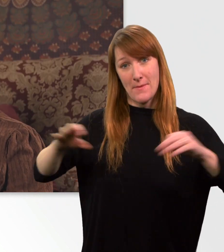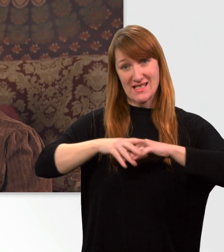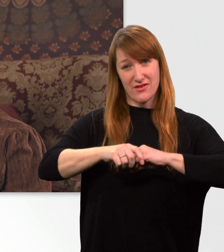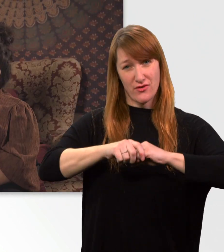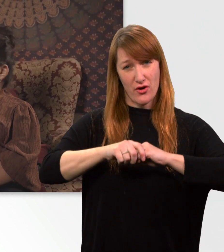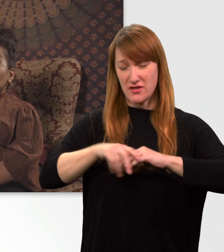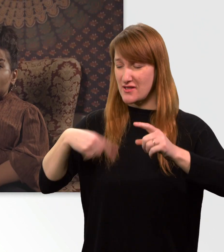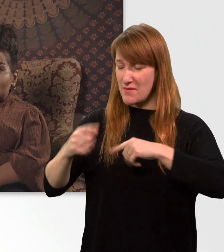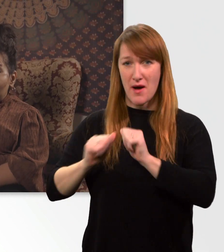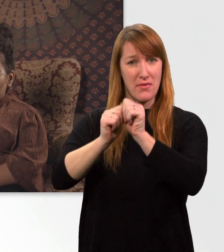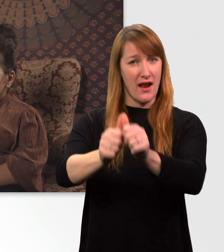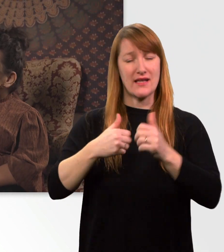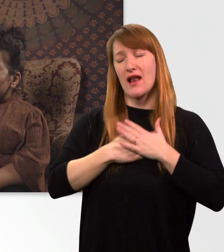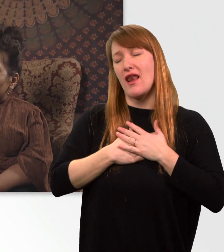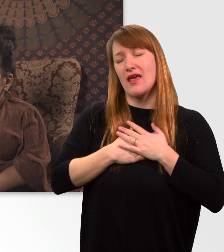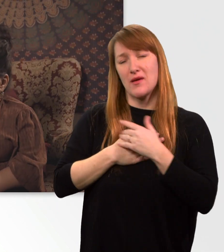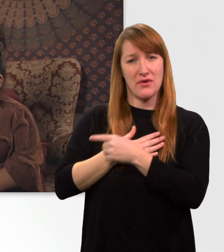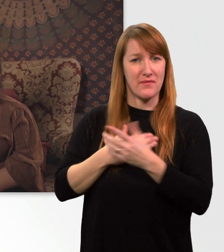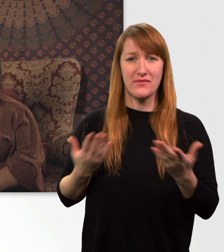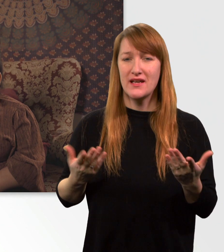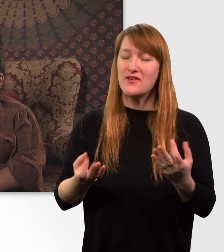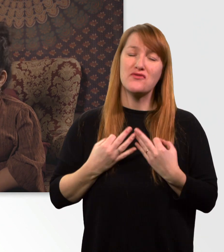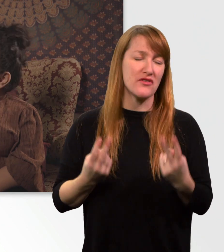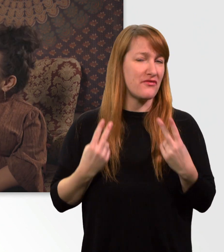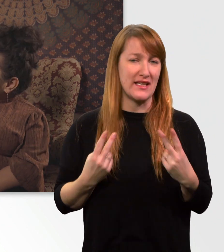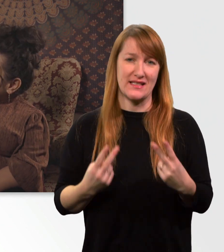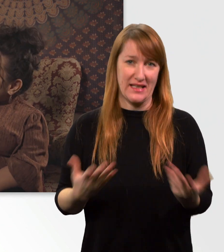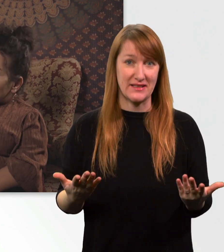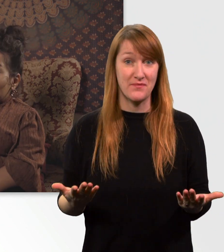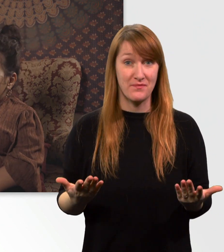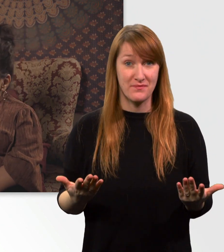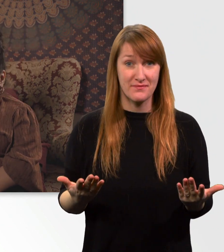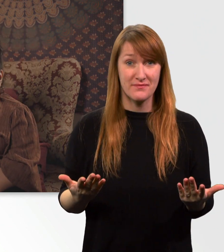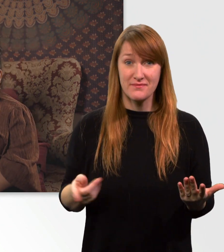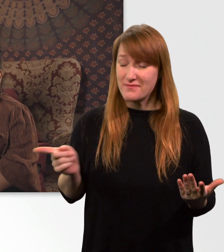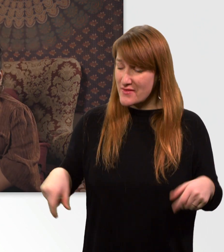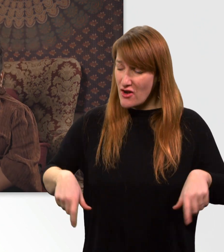meine große Liebe, ich weiß es nicht. Auf jeden Fall bedeutet dieser Rolli mir extrem viel.